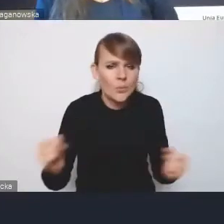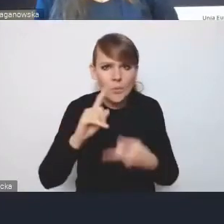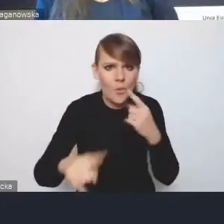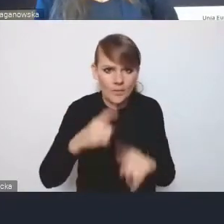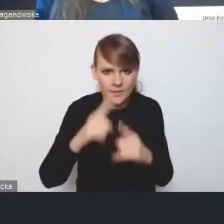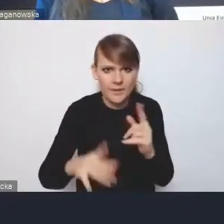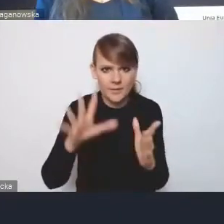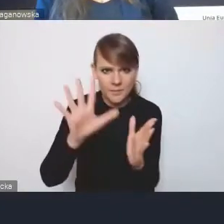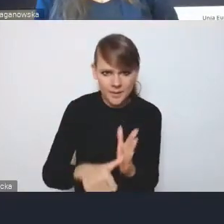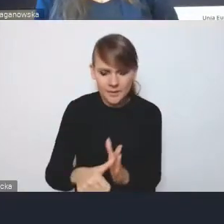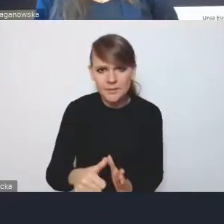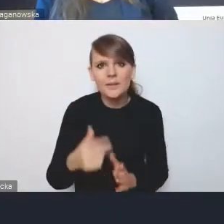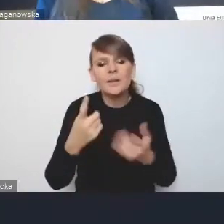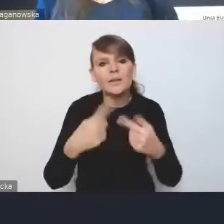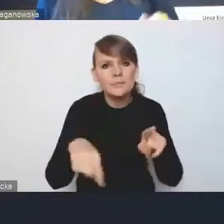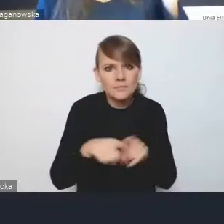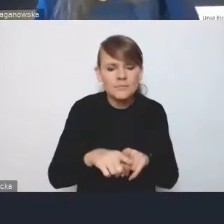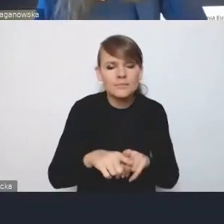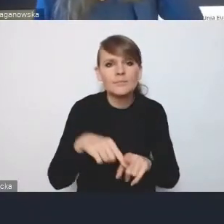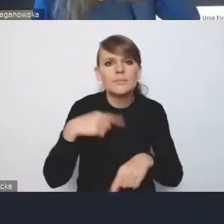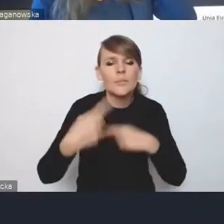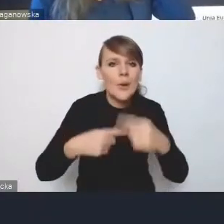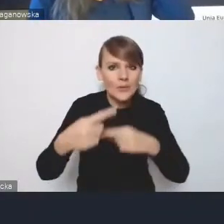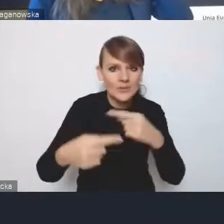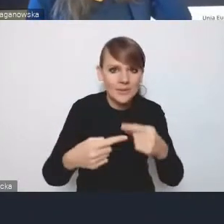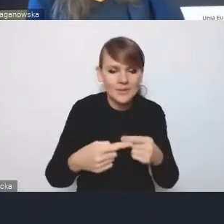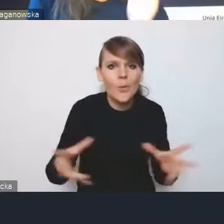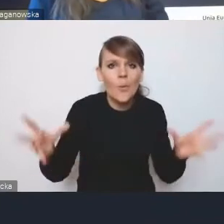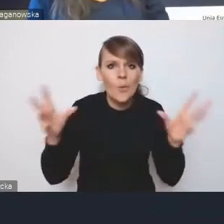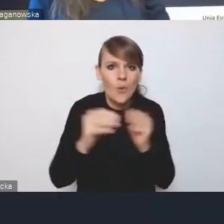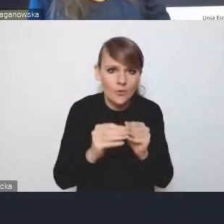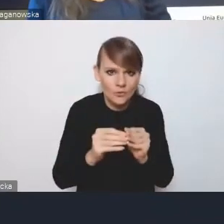wdrożenia procesów, które się łącznie składają na rozwój miast,